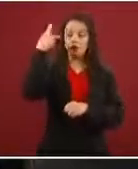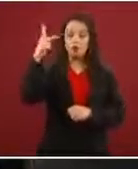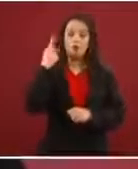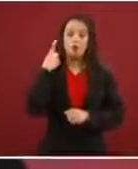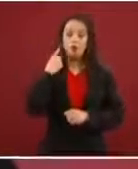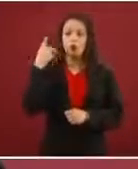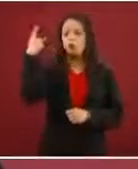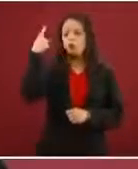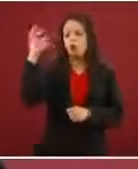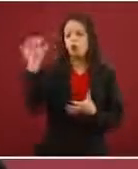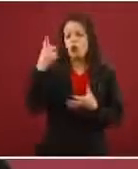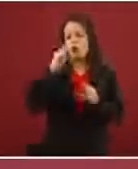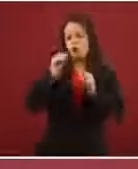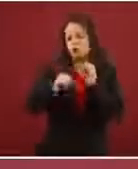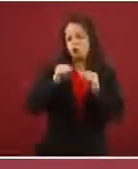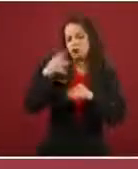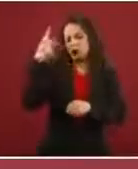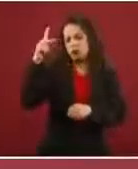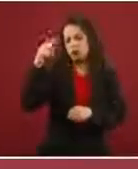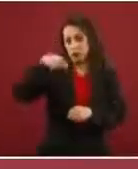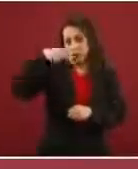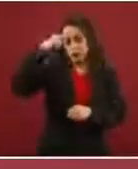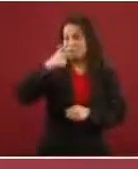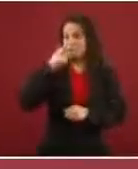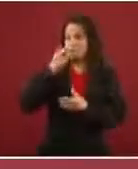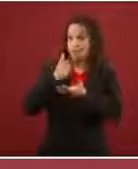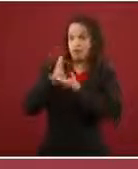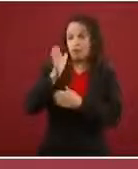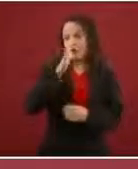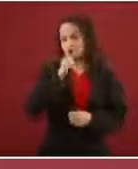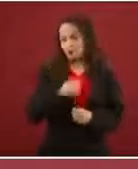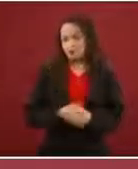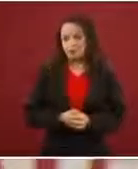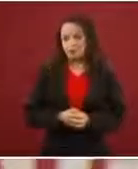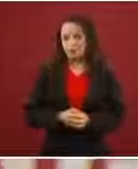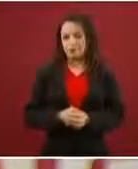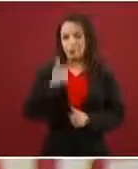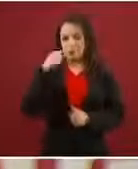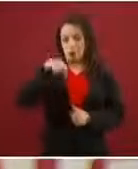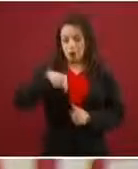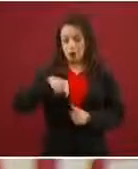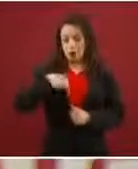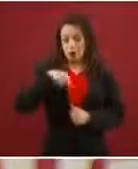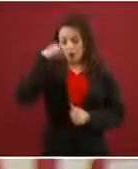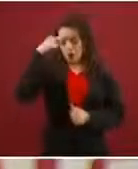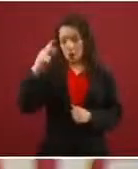dictar, no es nuestra pretensión. Nosotros lo que estamos aplicando nada más es lo que son nuestras leyes y el Pacto de